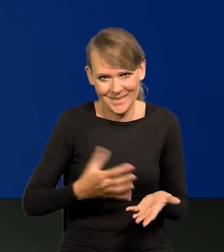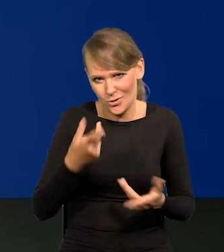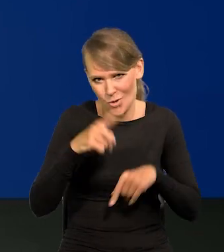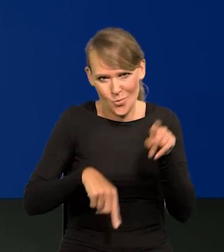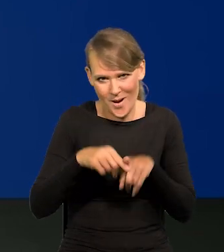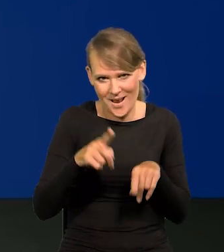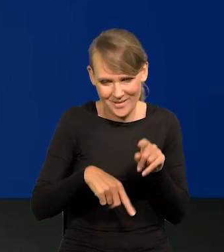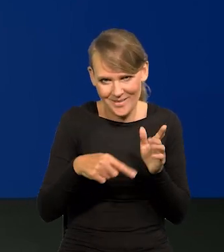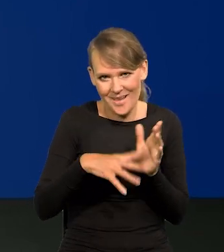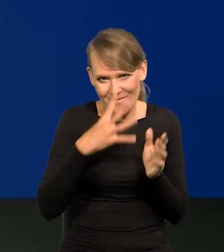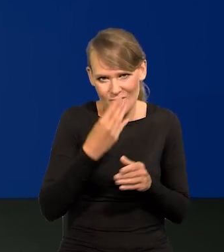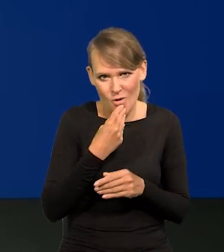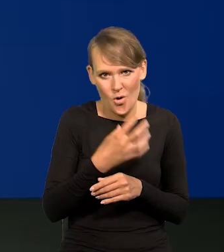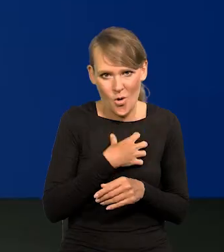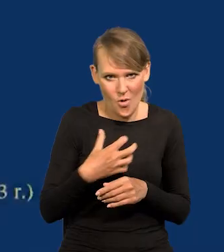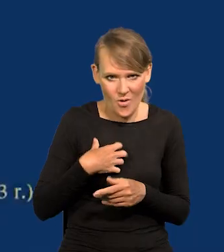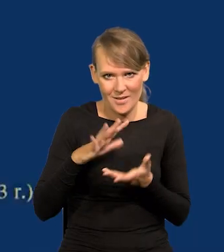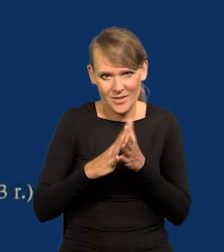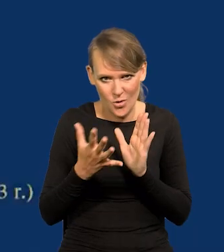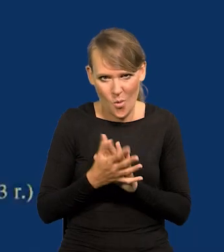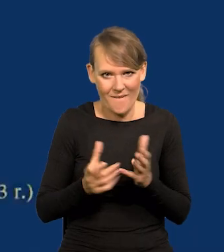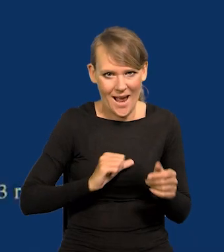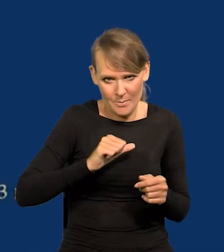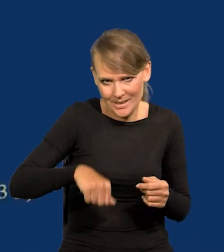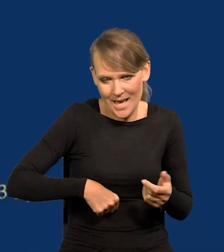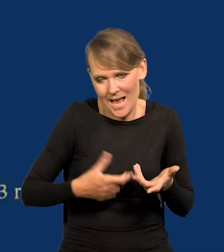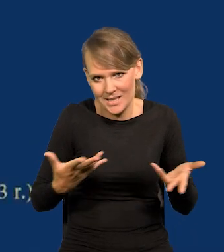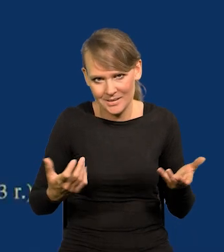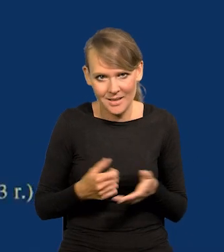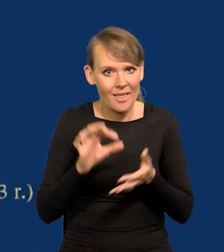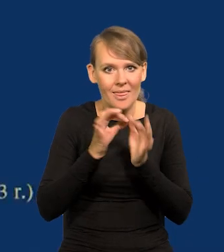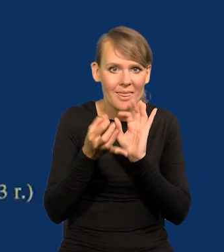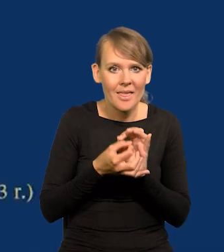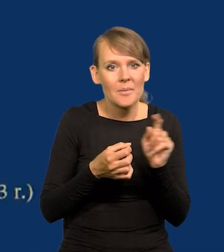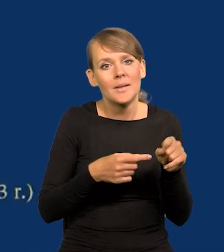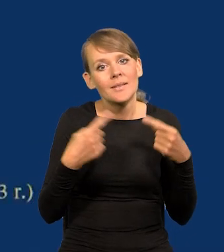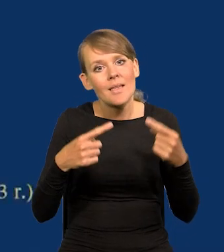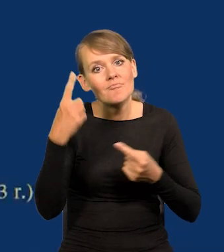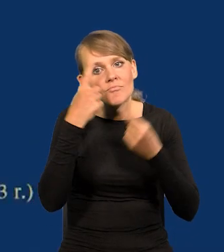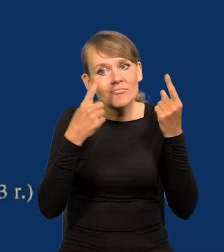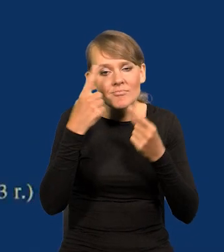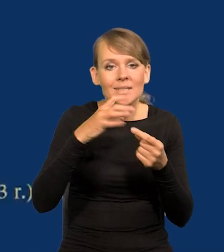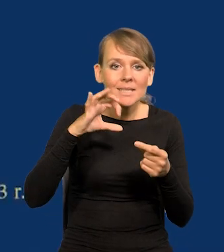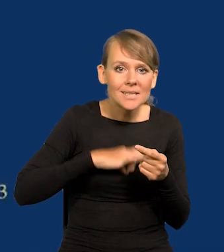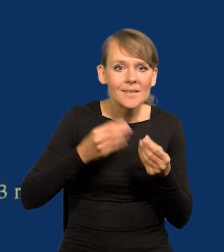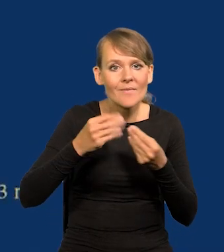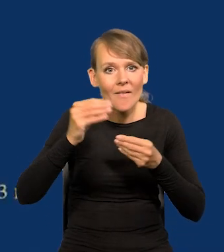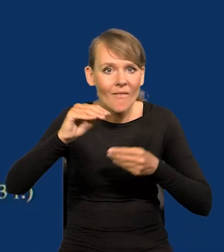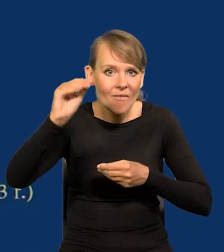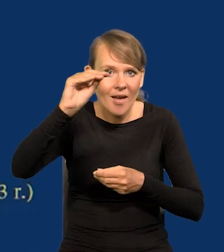Na tym polega gospodarka rynkowa, kapitalizm itd. Gdyby się nie kierowali żądzą powiększania zysku w nieskończoność,